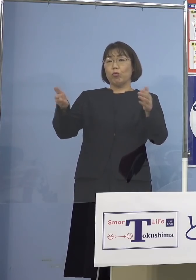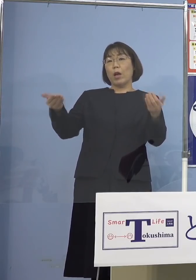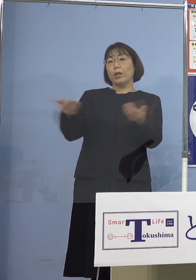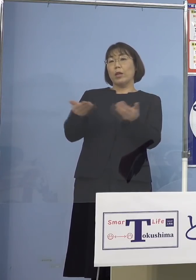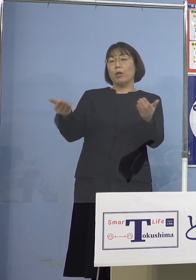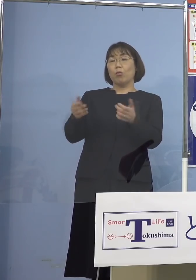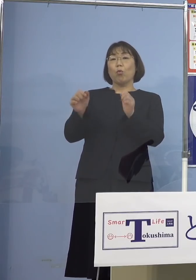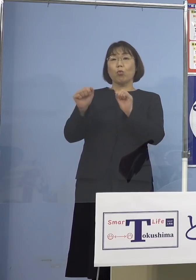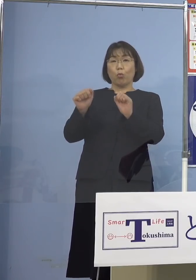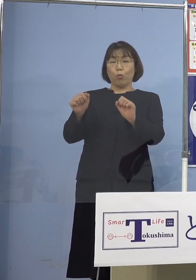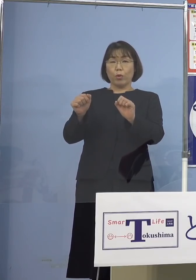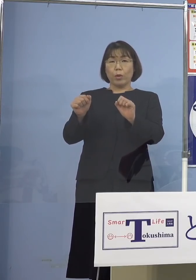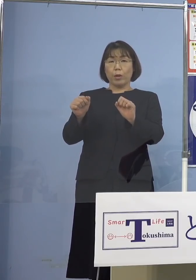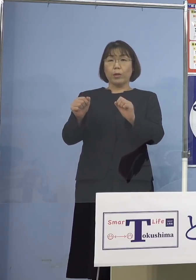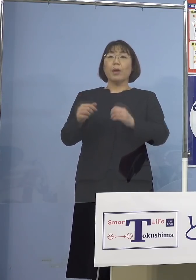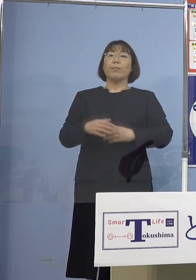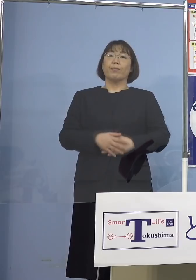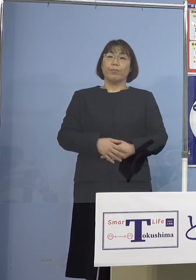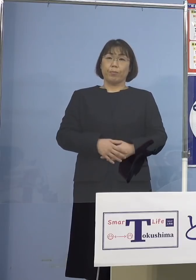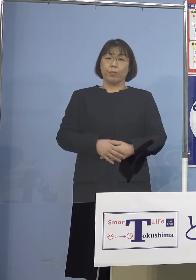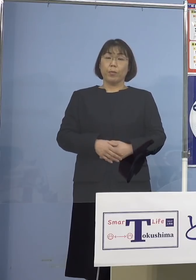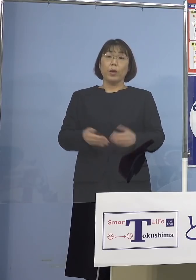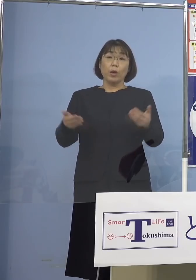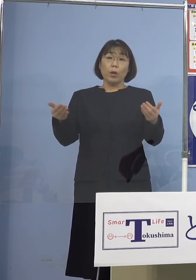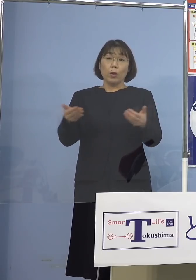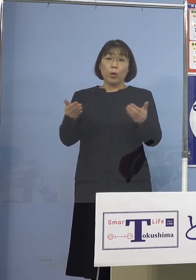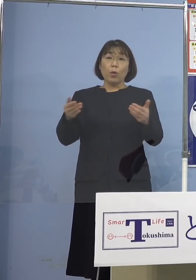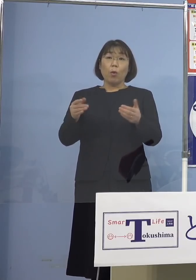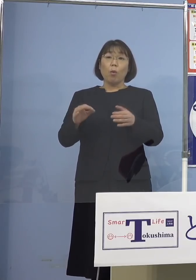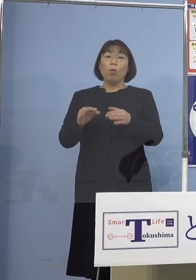そしてポイントはここですね 業務についての会話